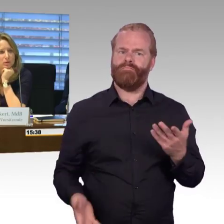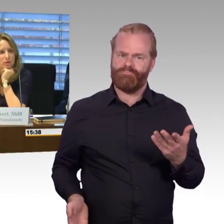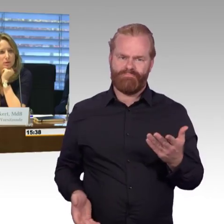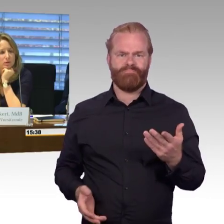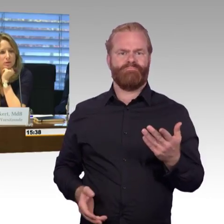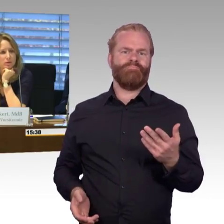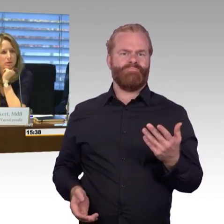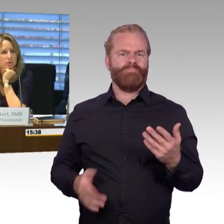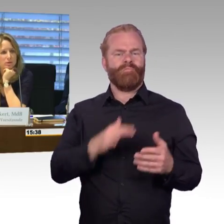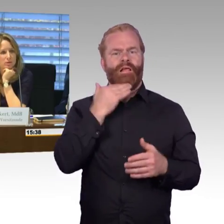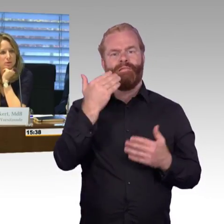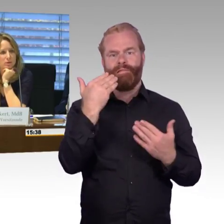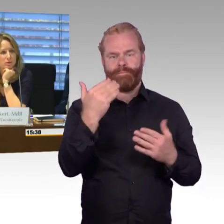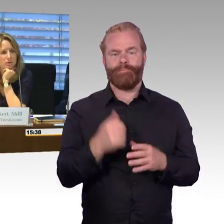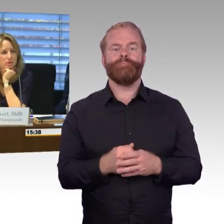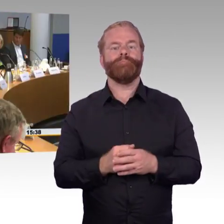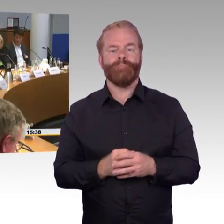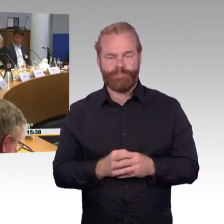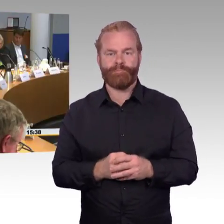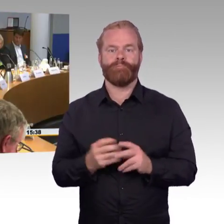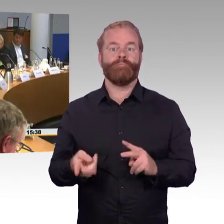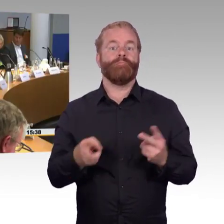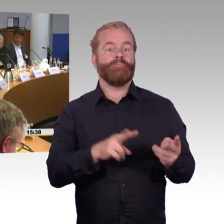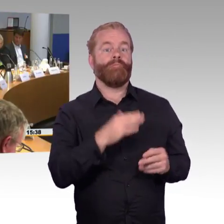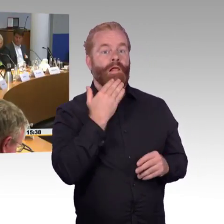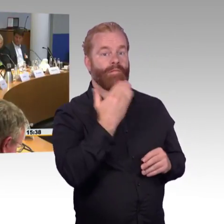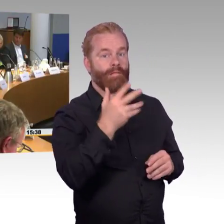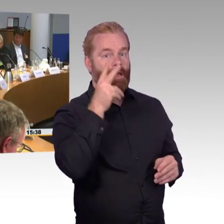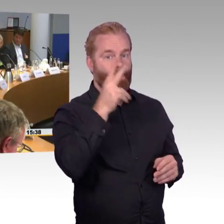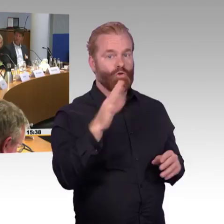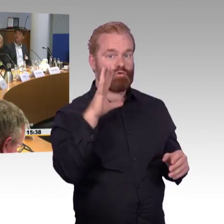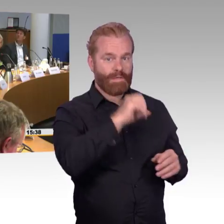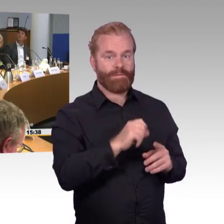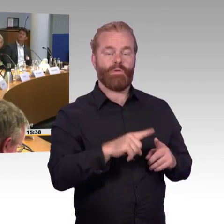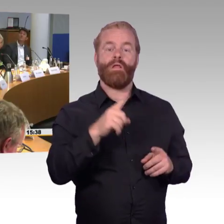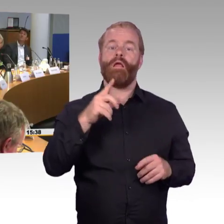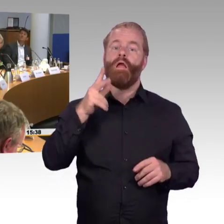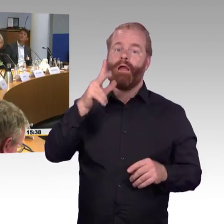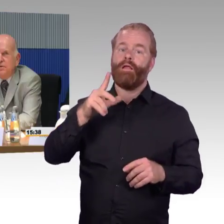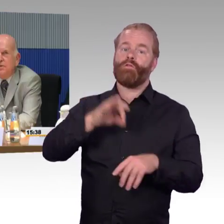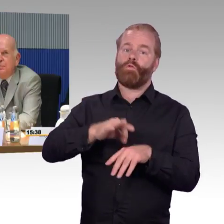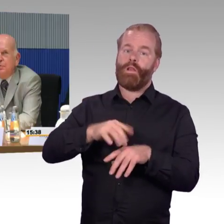(Rednerwechsel) Danke, das war die Frage der Gruppenreisen, also was bei „Tourismus für alle" ab